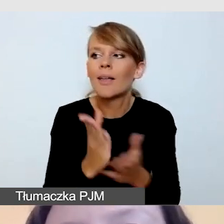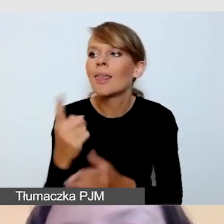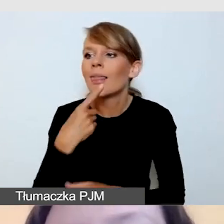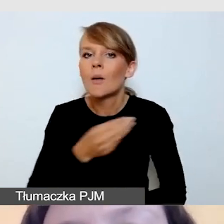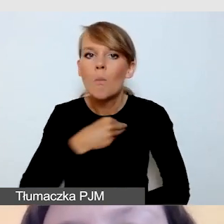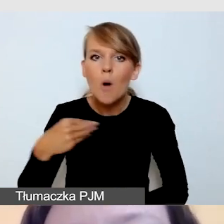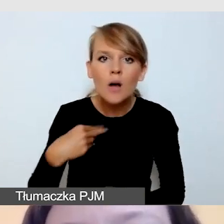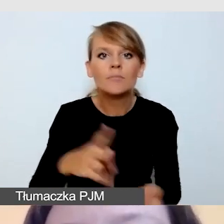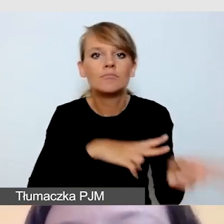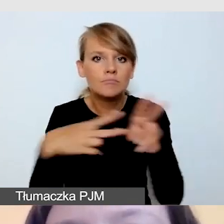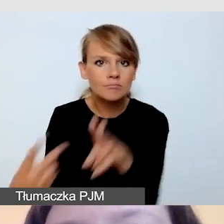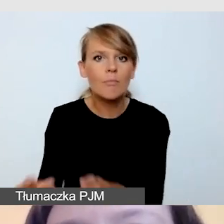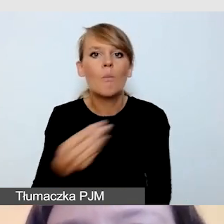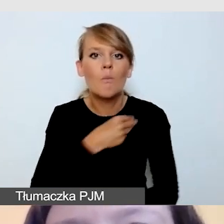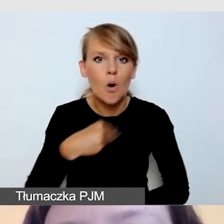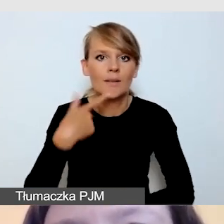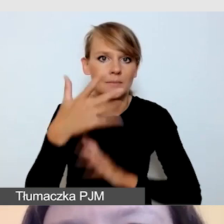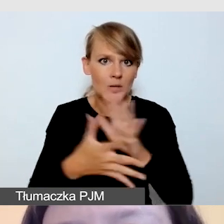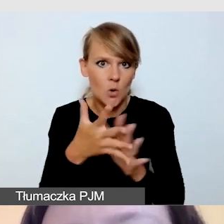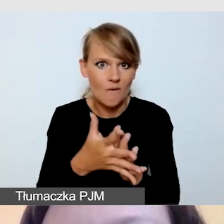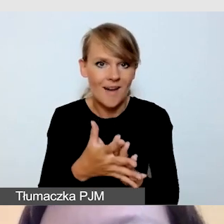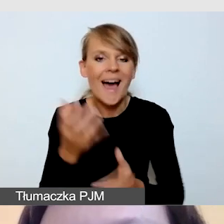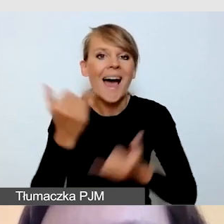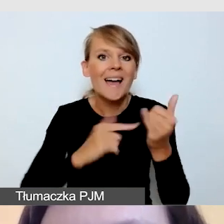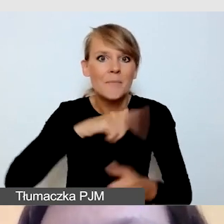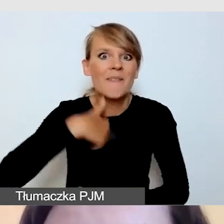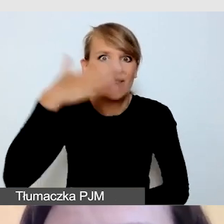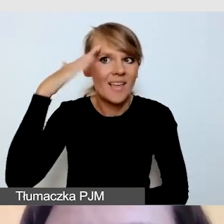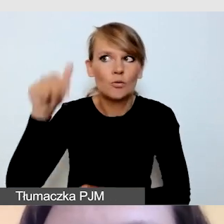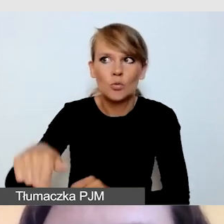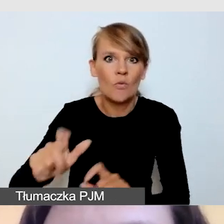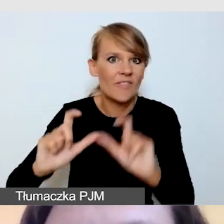Jeśli wiemy, że nasze wydarzenie odbywa się w obcym języku...